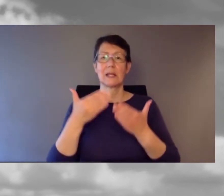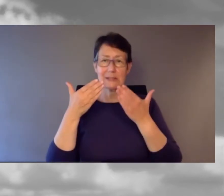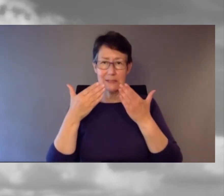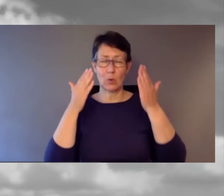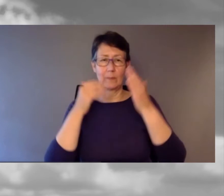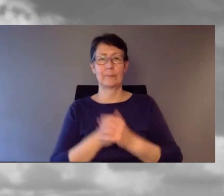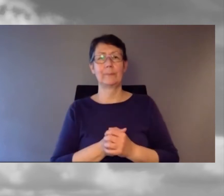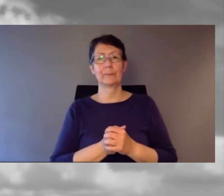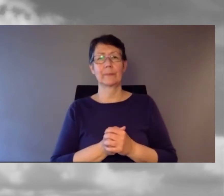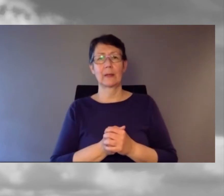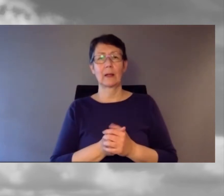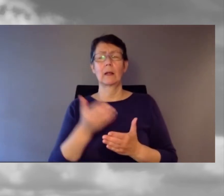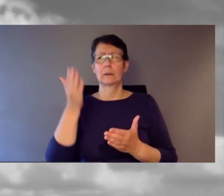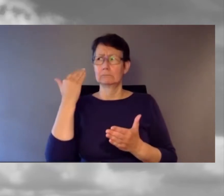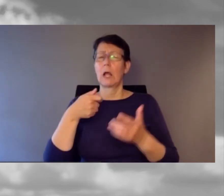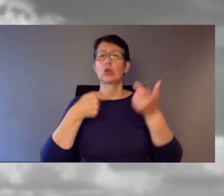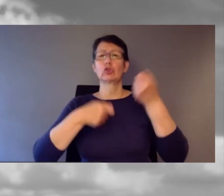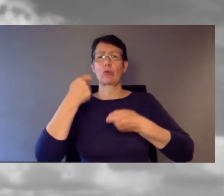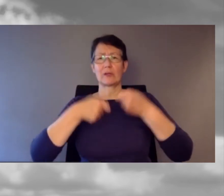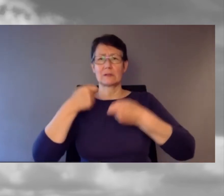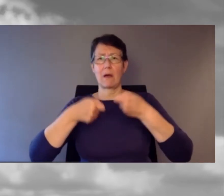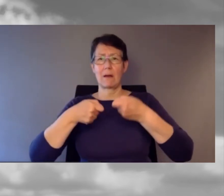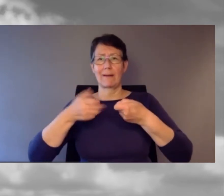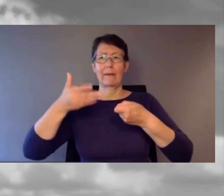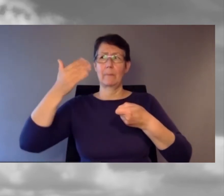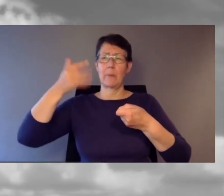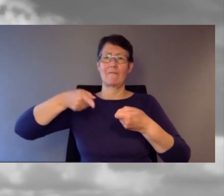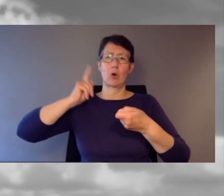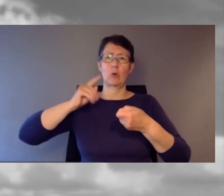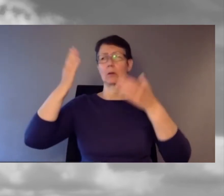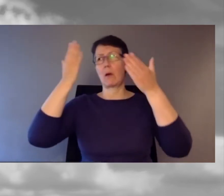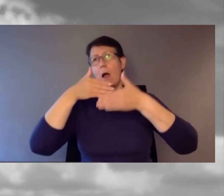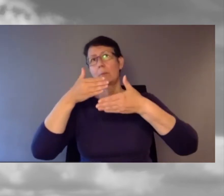Es war gegen 20 Uhr.